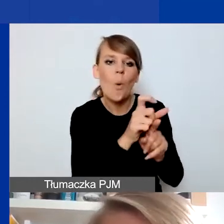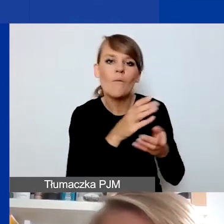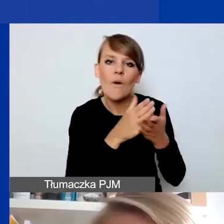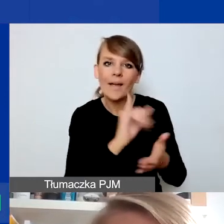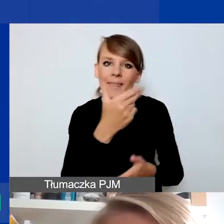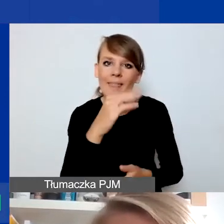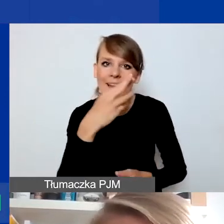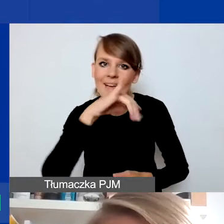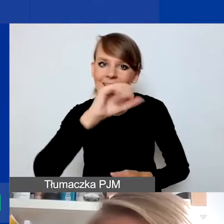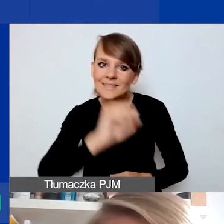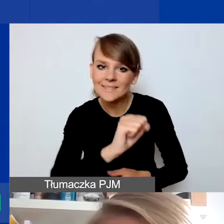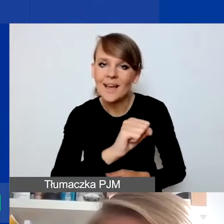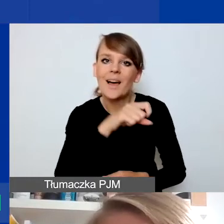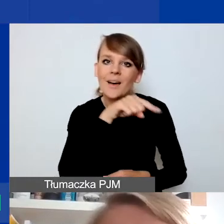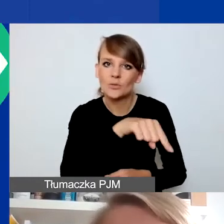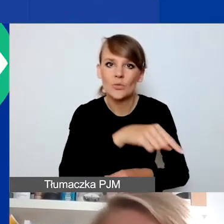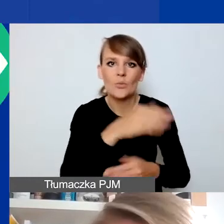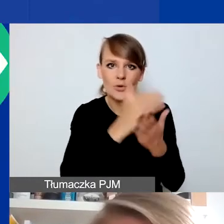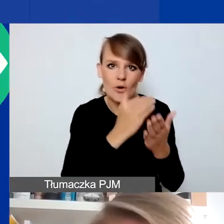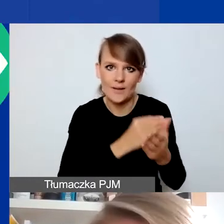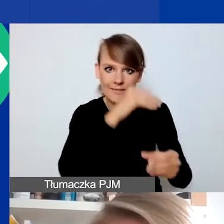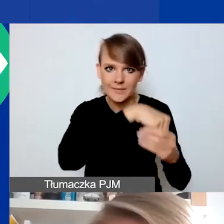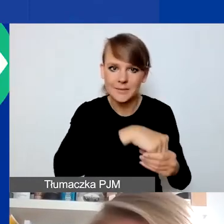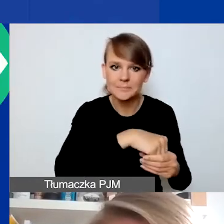która jest określana na potrzeby programu. Na czym ona polega?